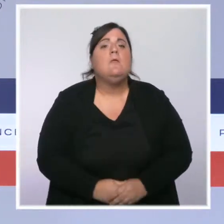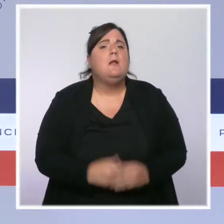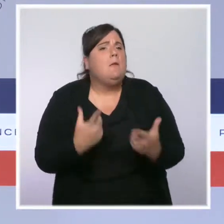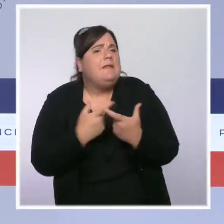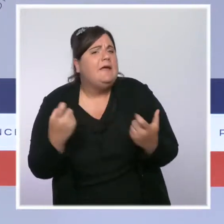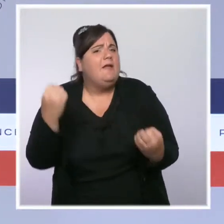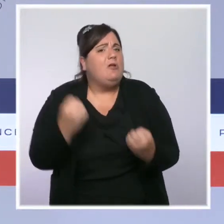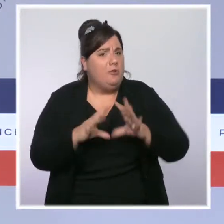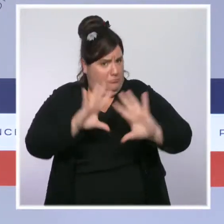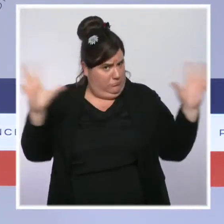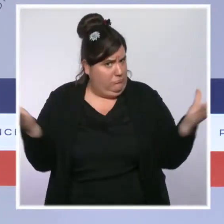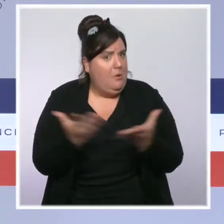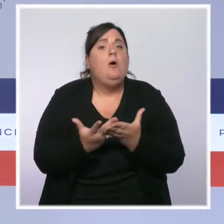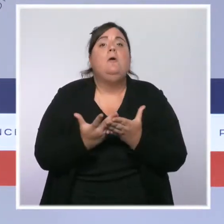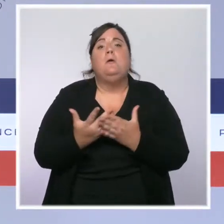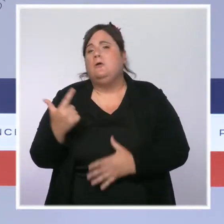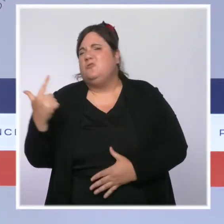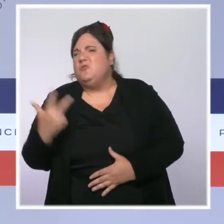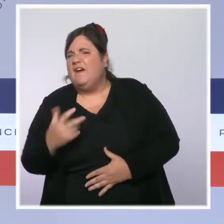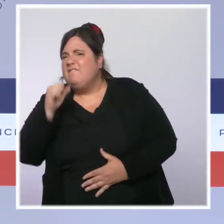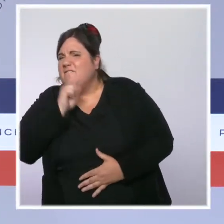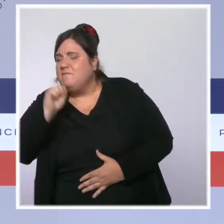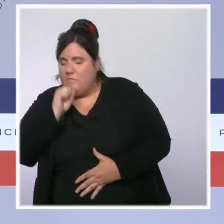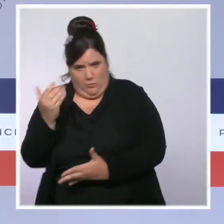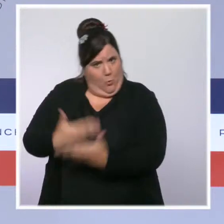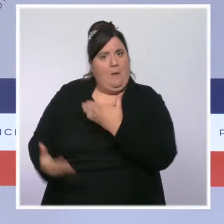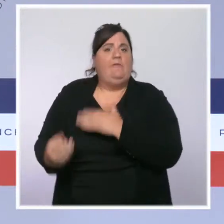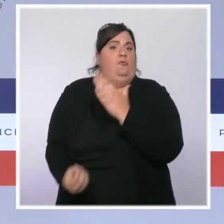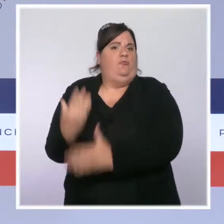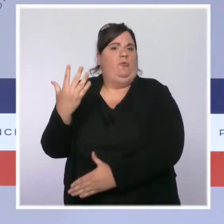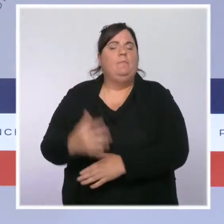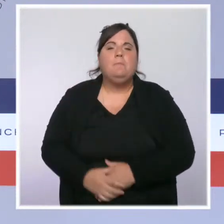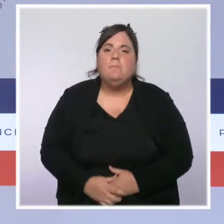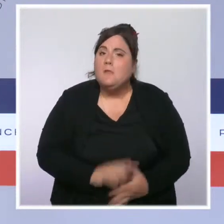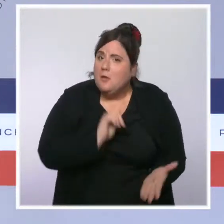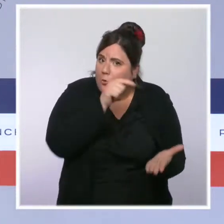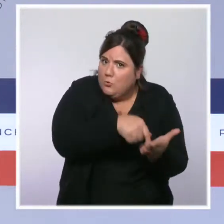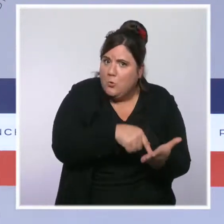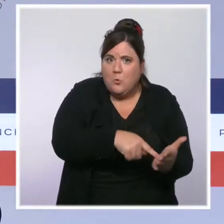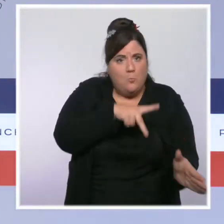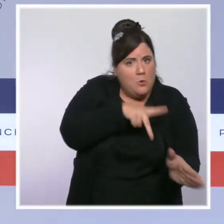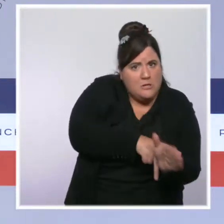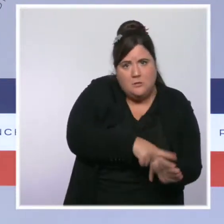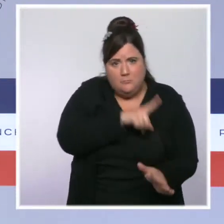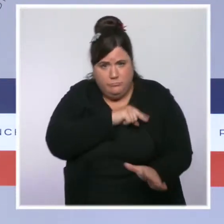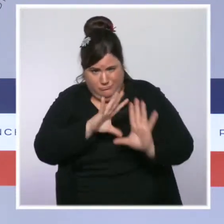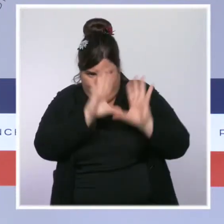700 casernes et commissariats auront été rénovés. Depuis 2017, le budget du ministère de l'Intérieur a